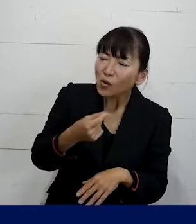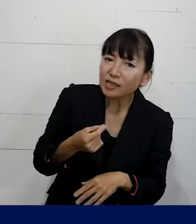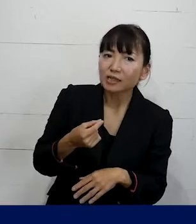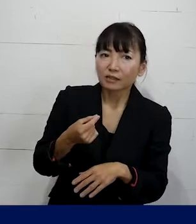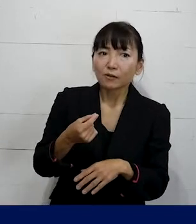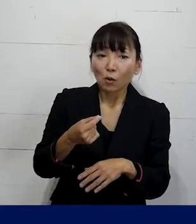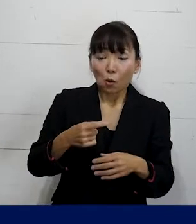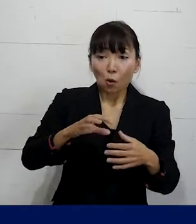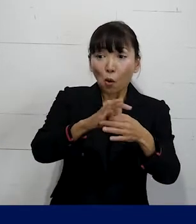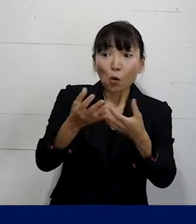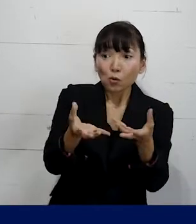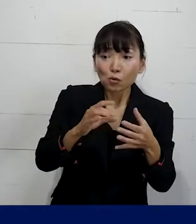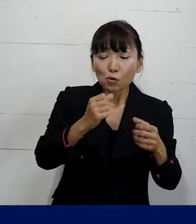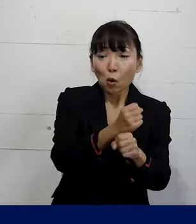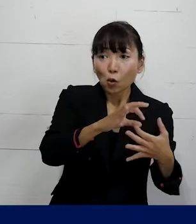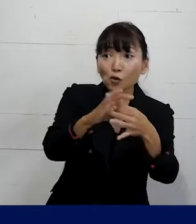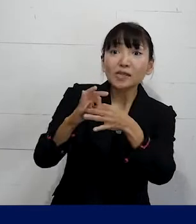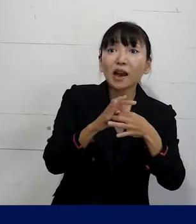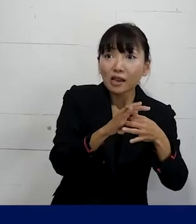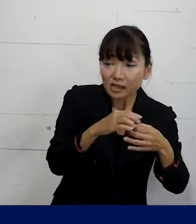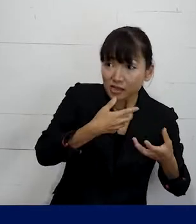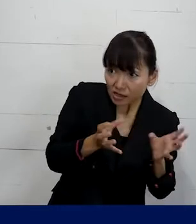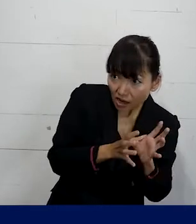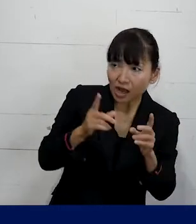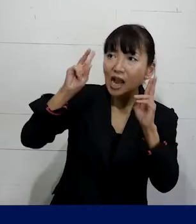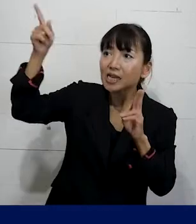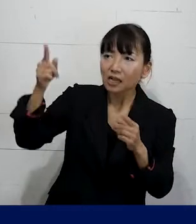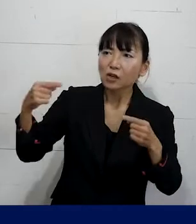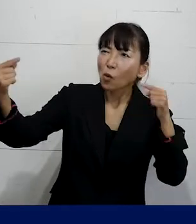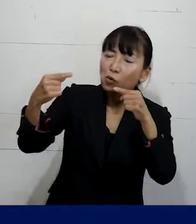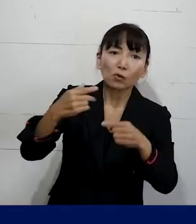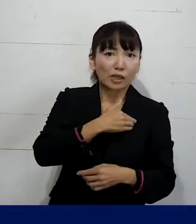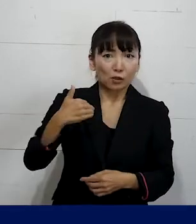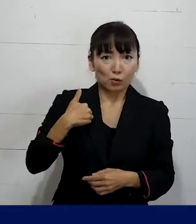労働組合が会社と交渉するということもできます